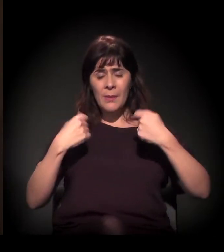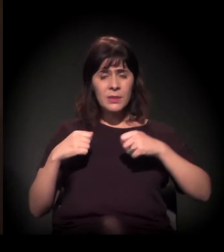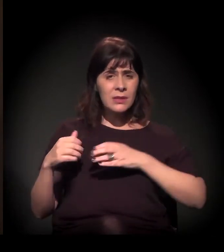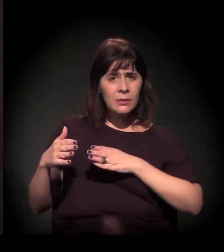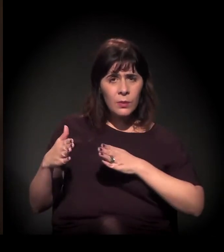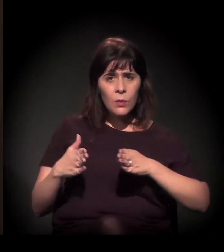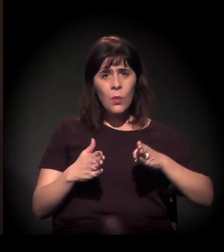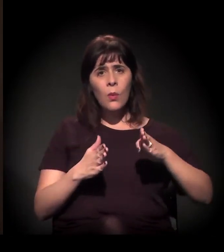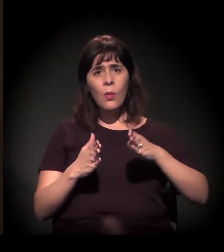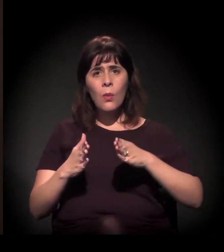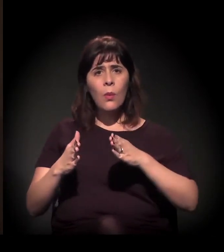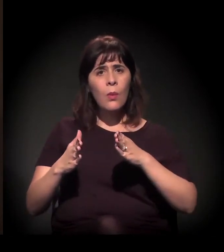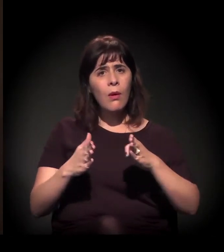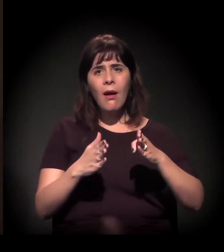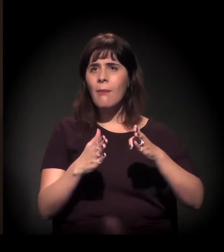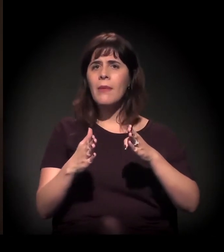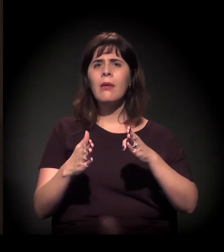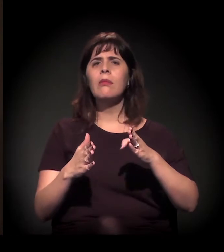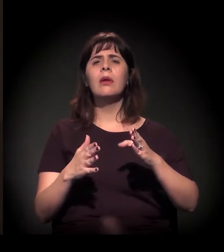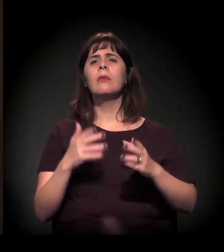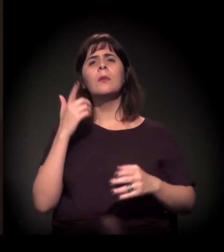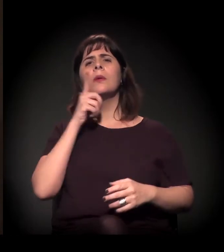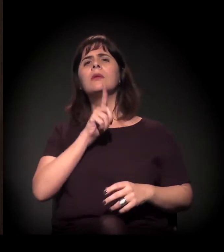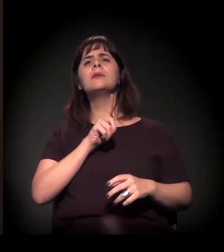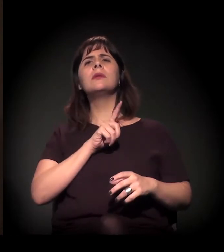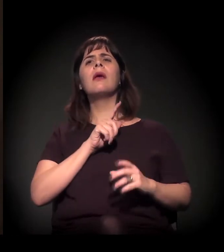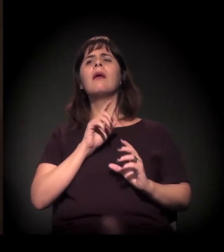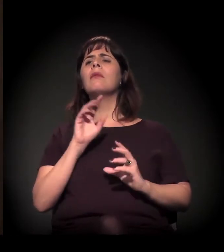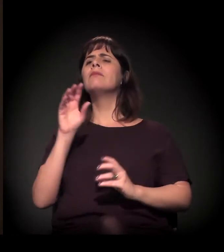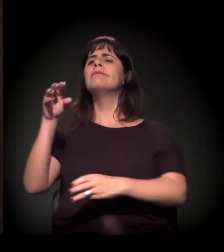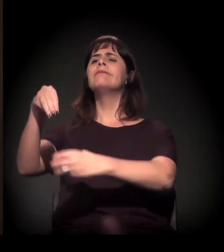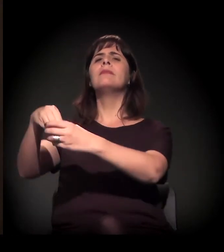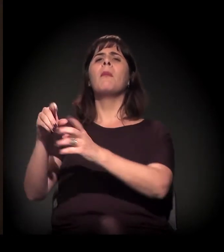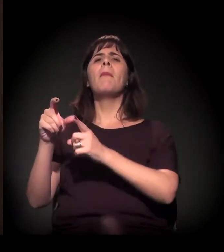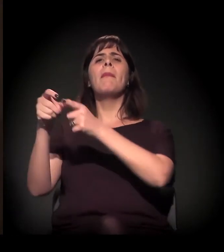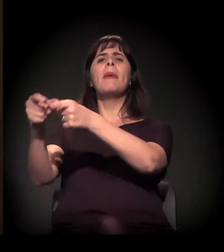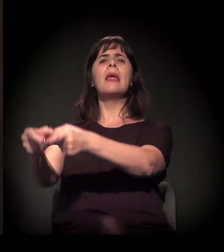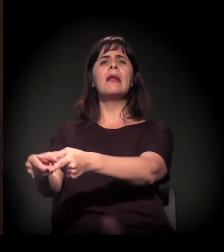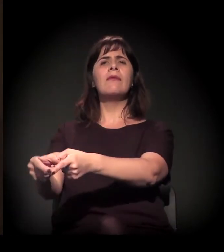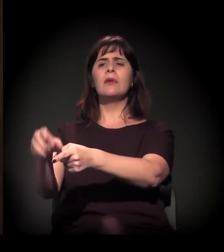para levar para dentro das periferias de São Paulo,